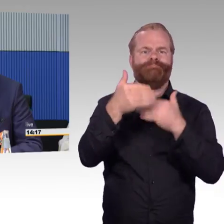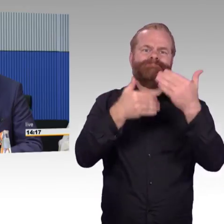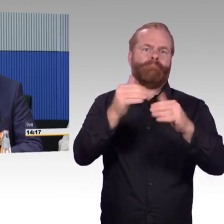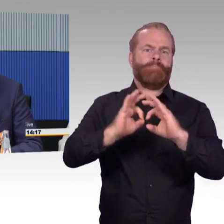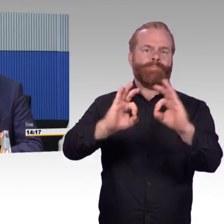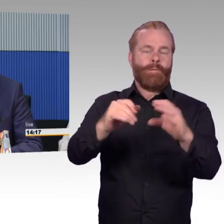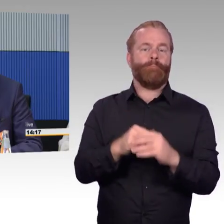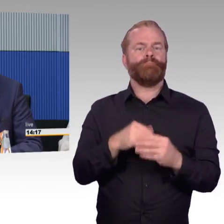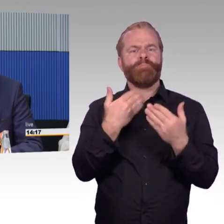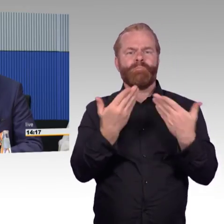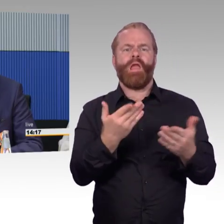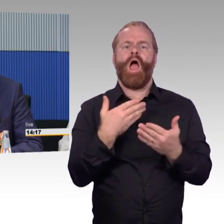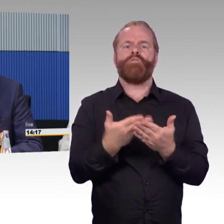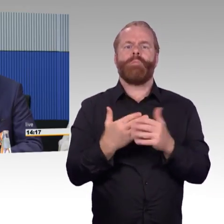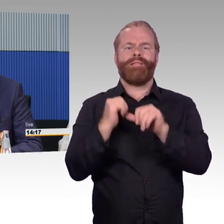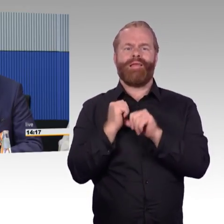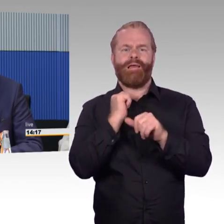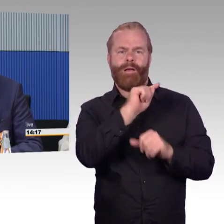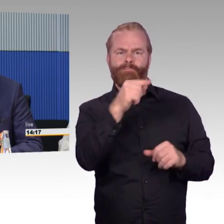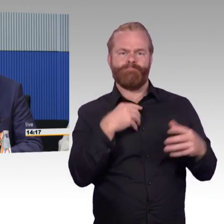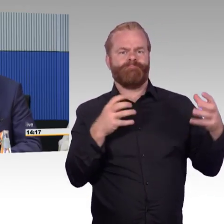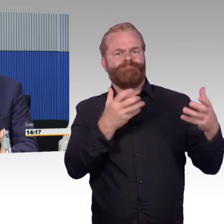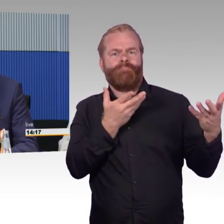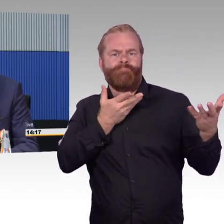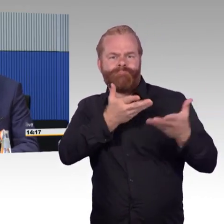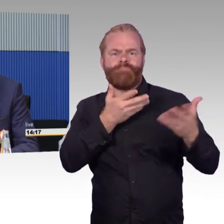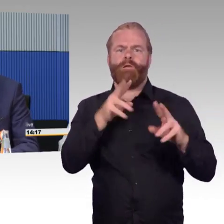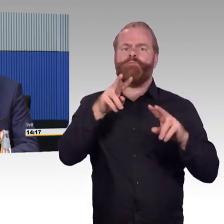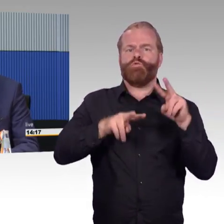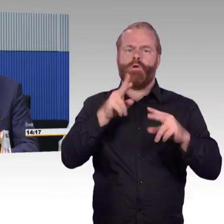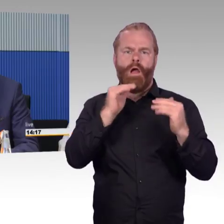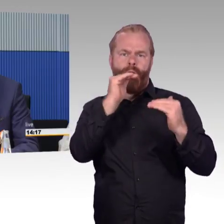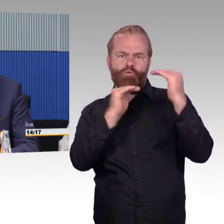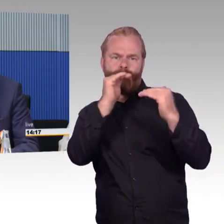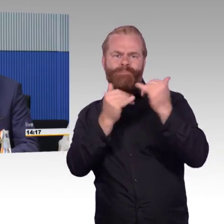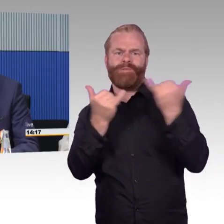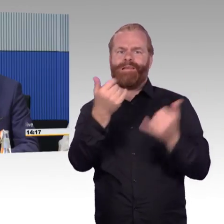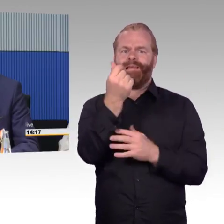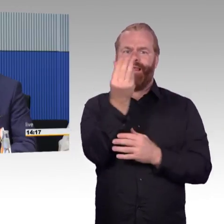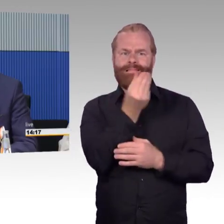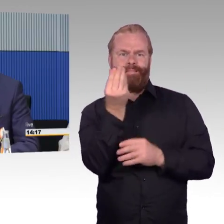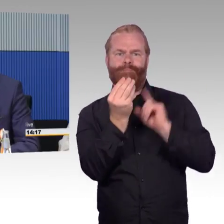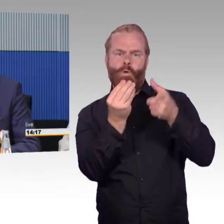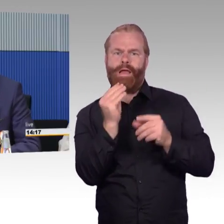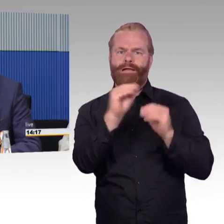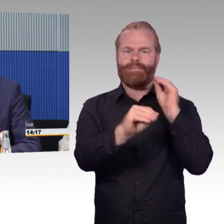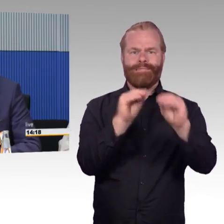Wir haben mit dem Deutschen Städtetag das mal untersucht, was das finanziell noch bedeutet, es stehen aber auch noch Investitionen